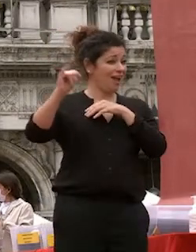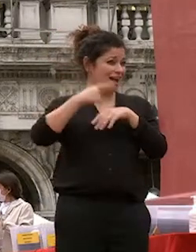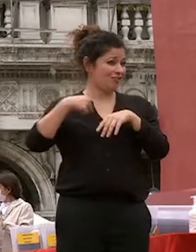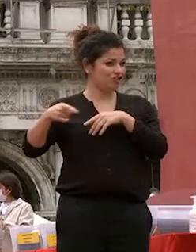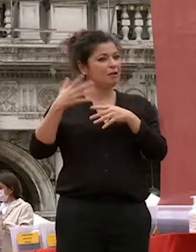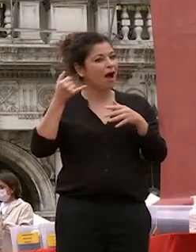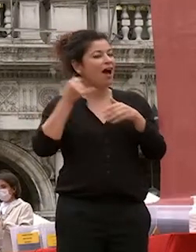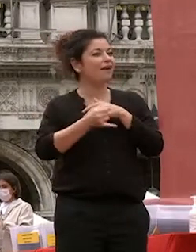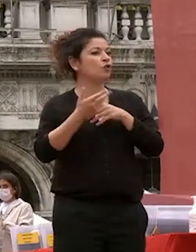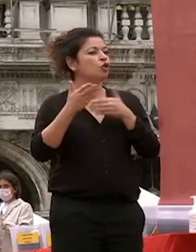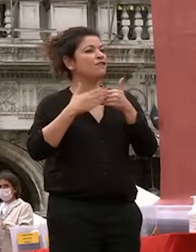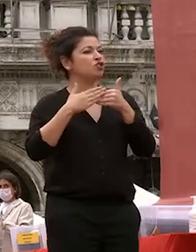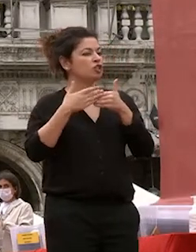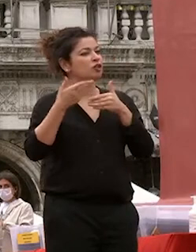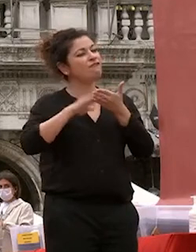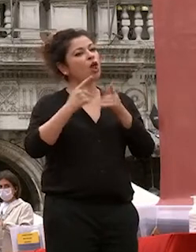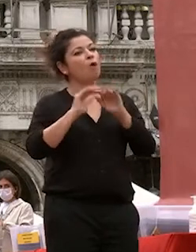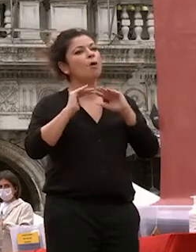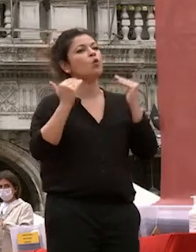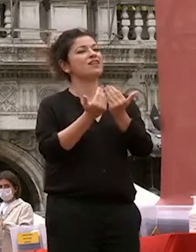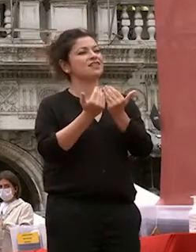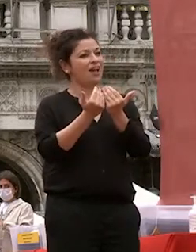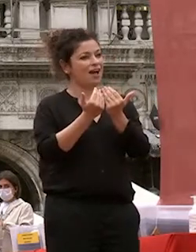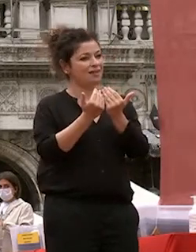universale ieri come sottolineava il rettore il